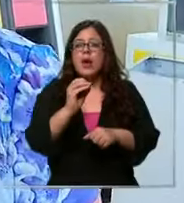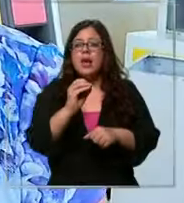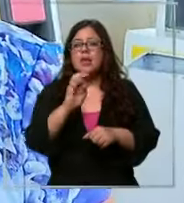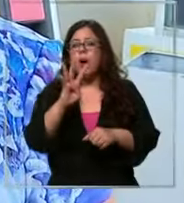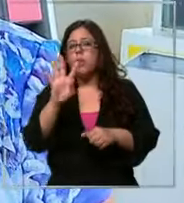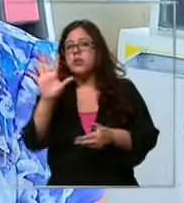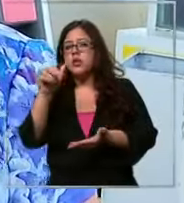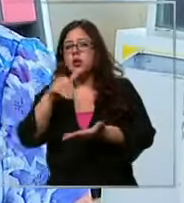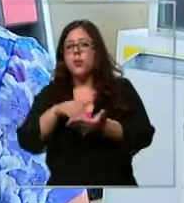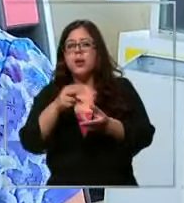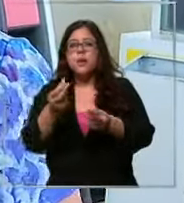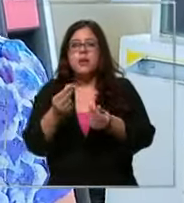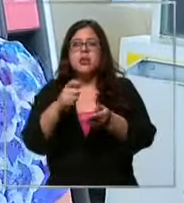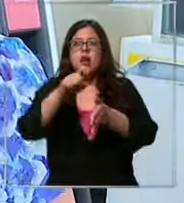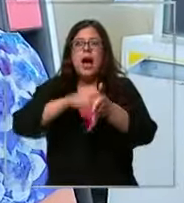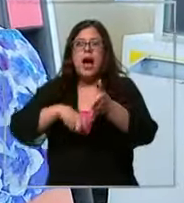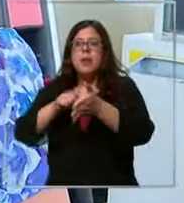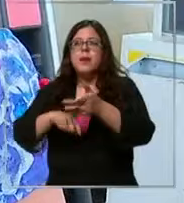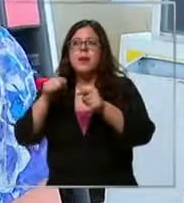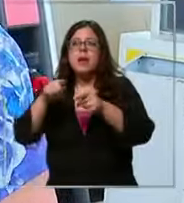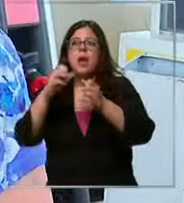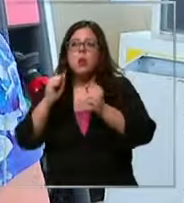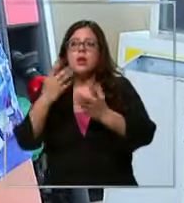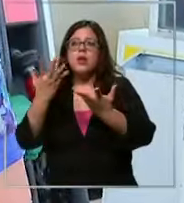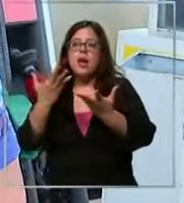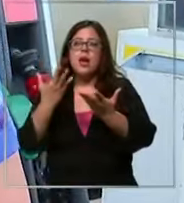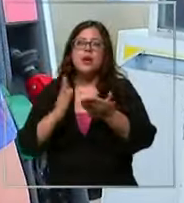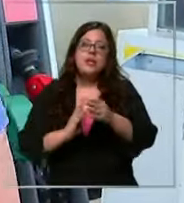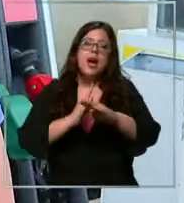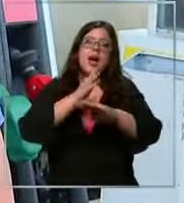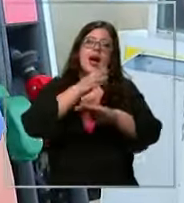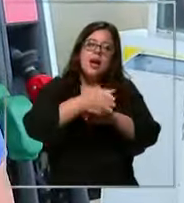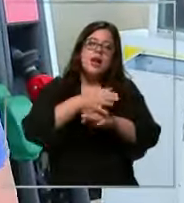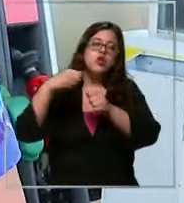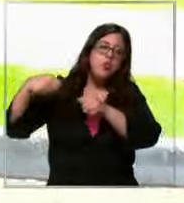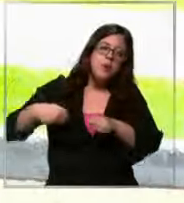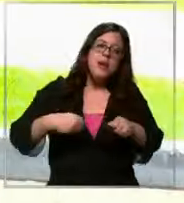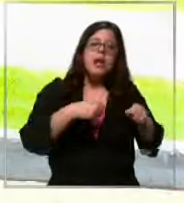mes y eso te sirve para ir al supermercado para comprar las cosas lo que necesites la incidencia